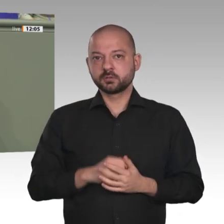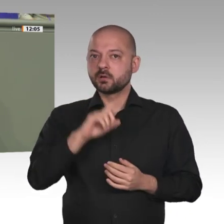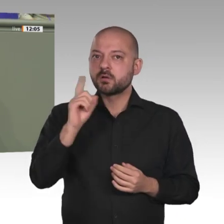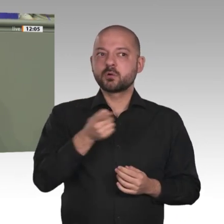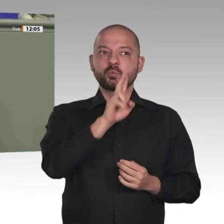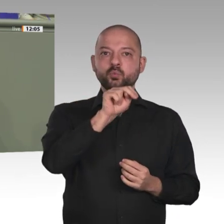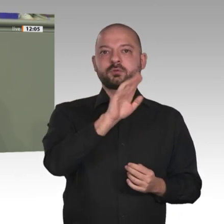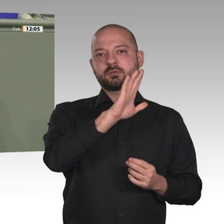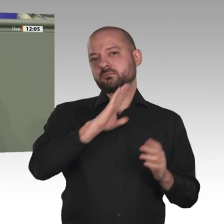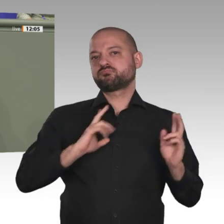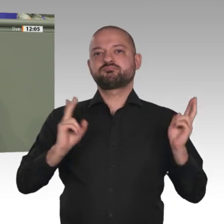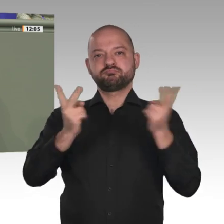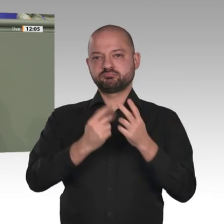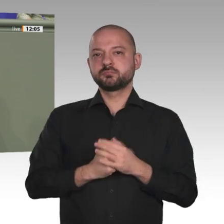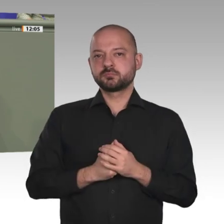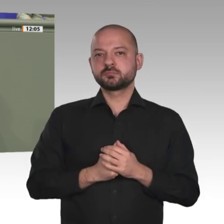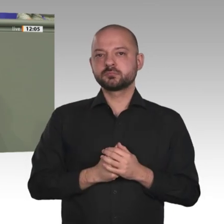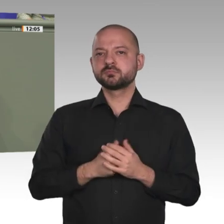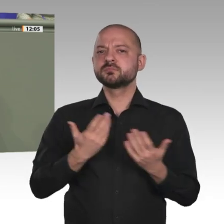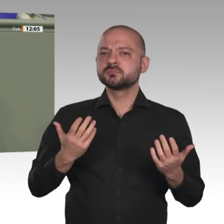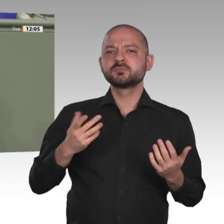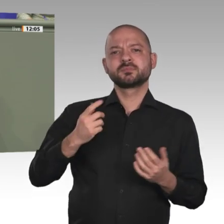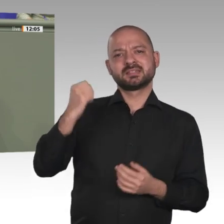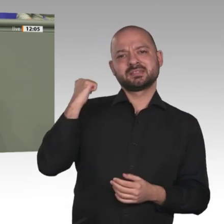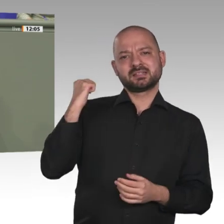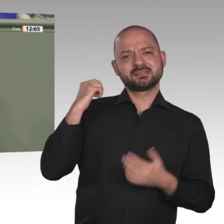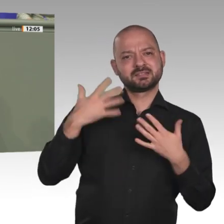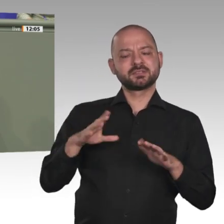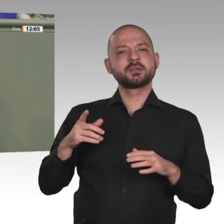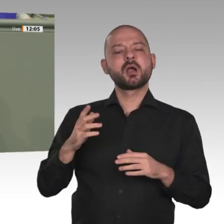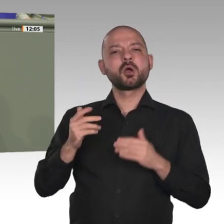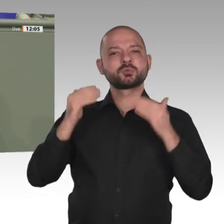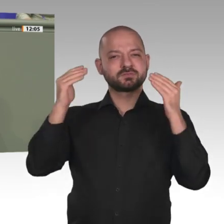auch die gemeinsamen Ziele gezeigt hat. Das sollten wir viel öfter tun.